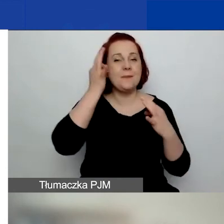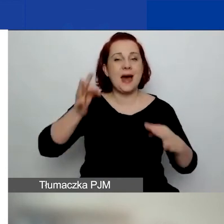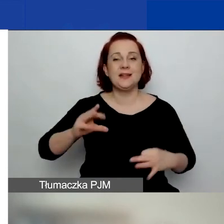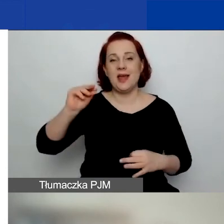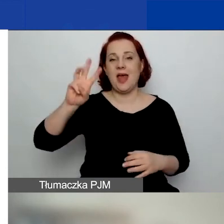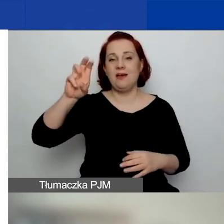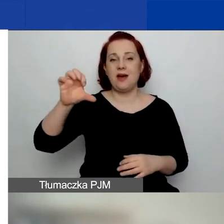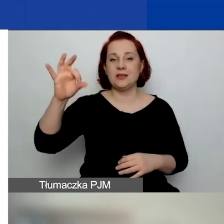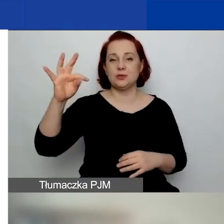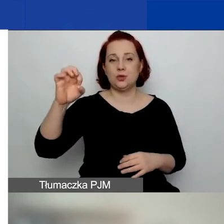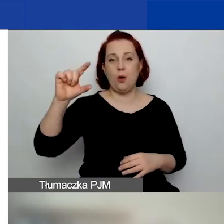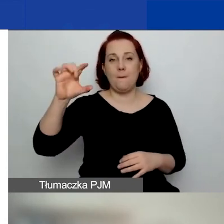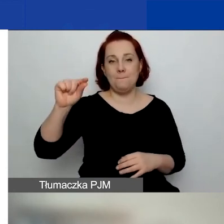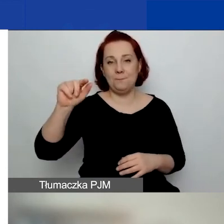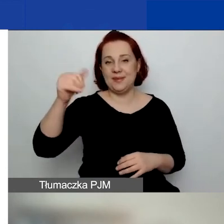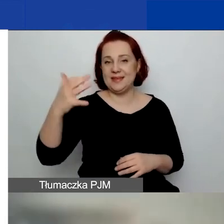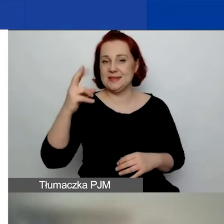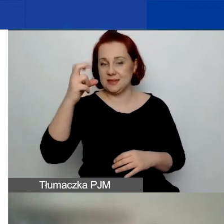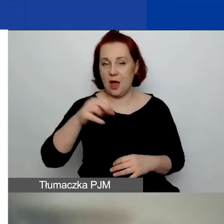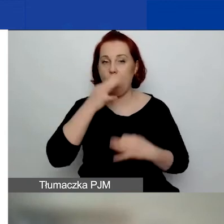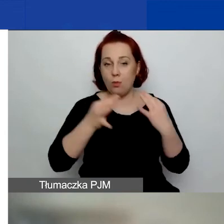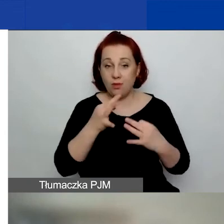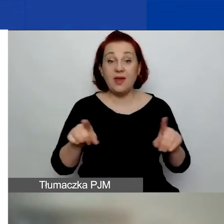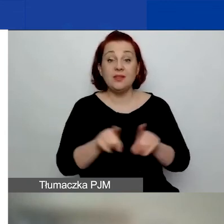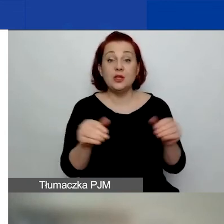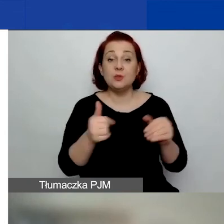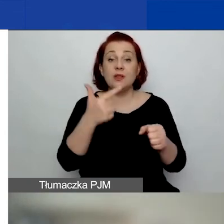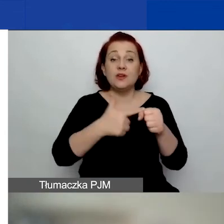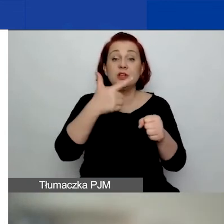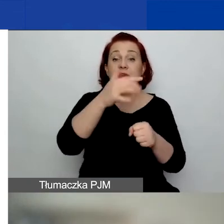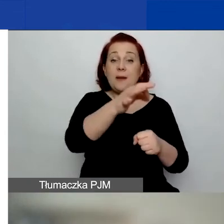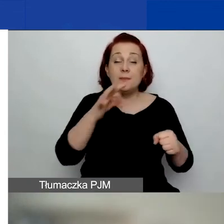I można otrzymać 22% grantu na rozwój instytucjonalny.